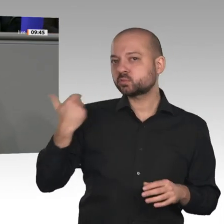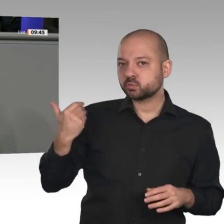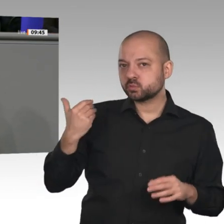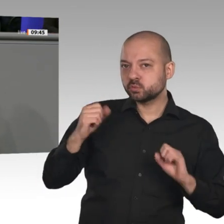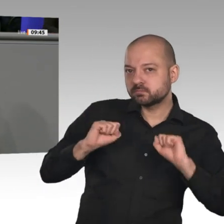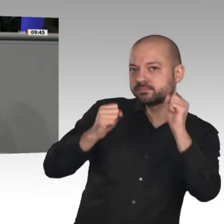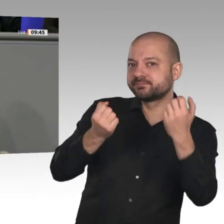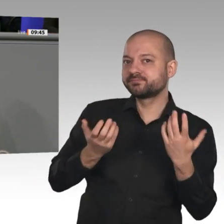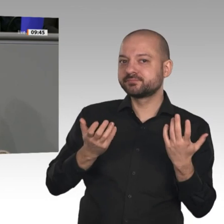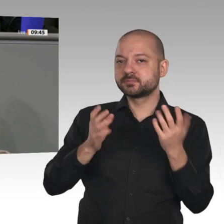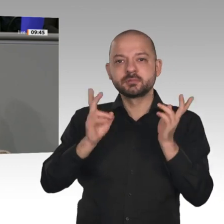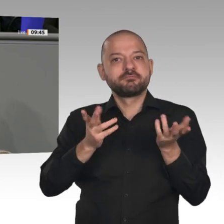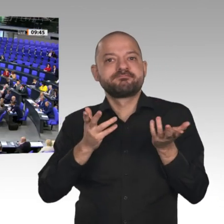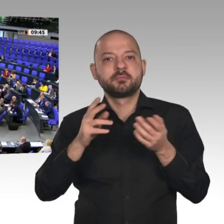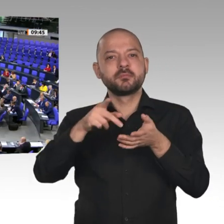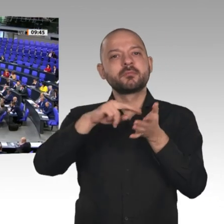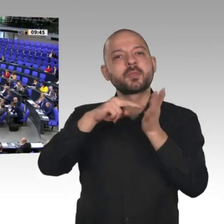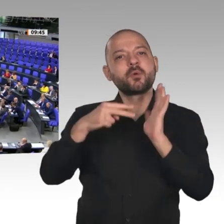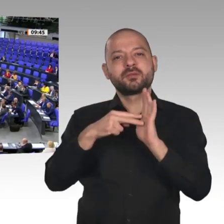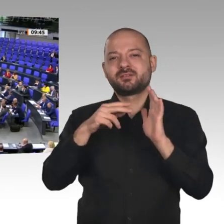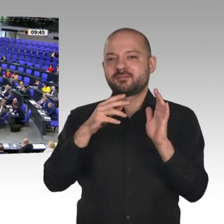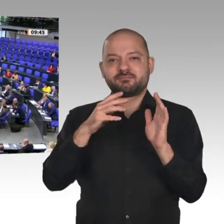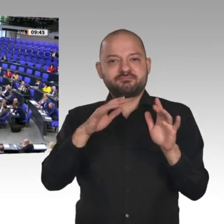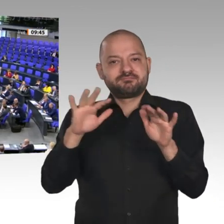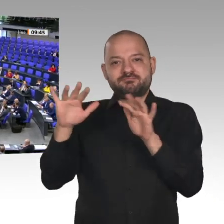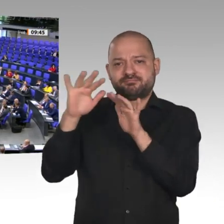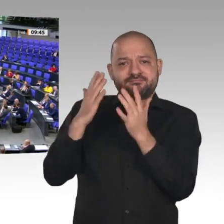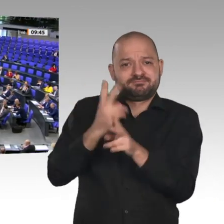sie mittlerweile zum Standortrisiko für dieses Land geworden ist. Kein Unternehmen